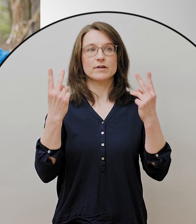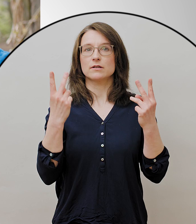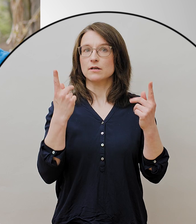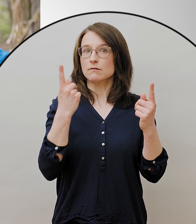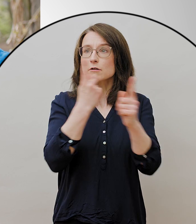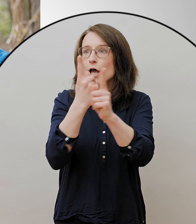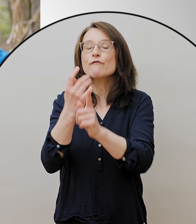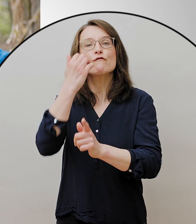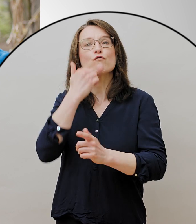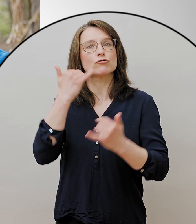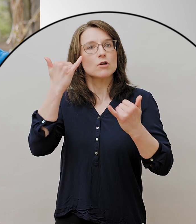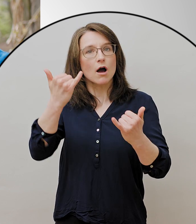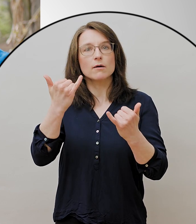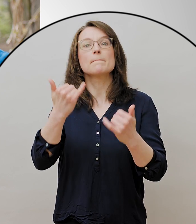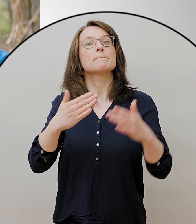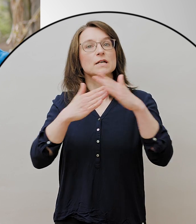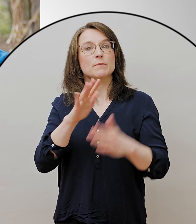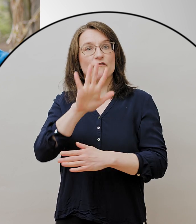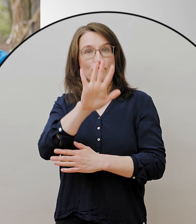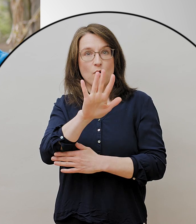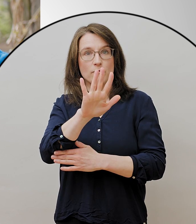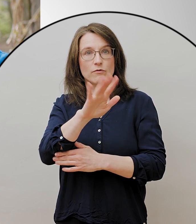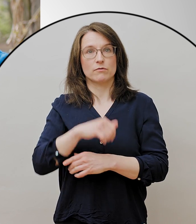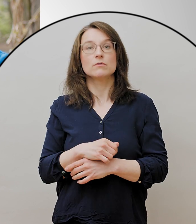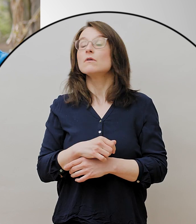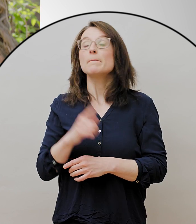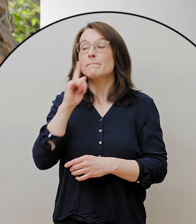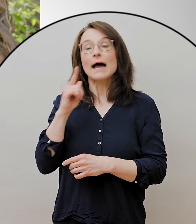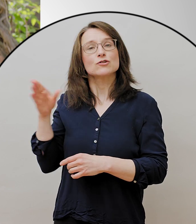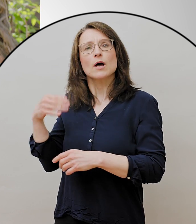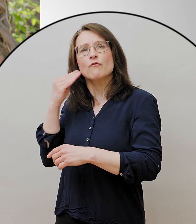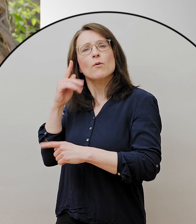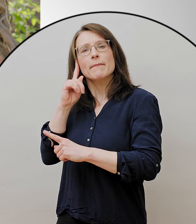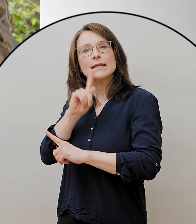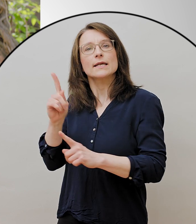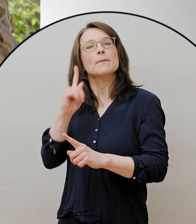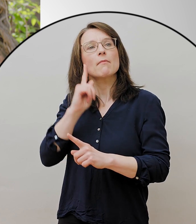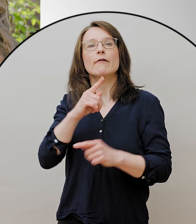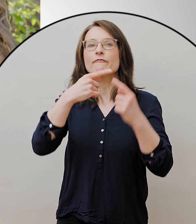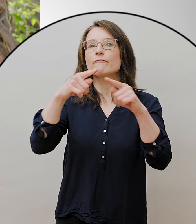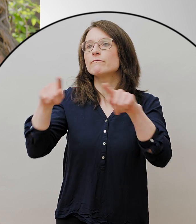mit Leuten, die nicht zu dem eigenen Haushalt gehören. Jeder darf frei raus gehen.